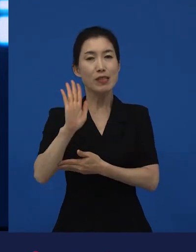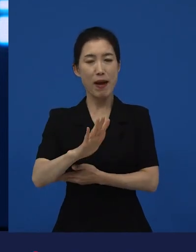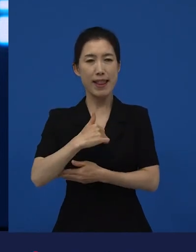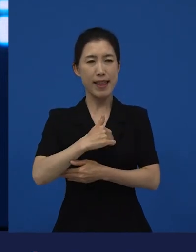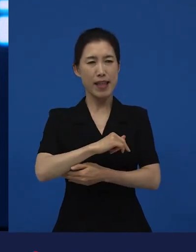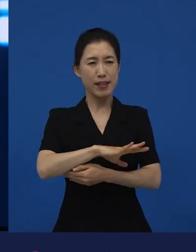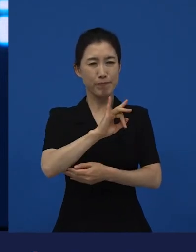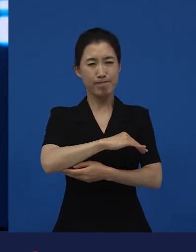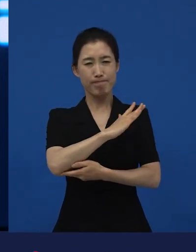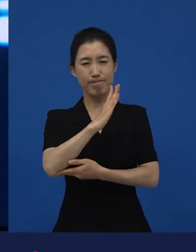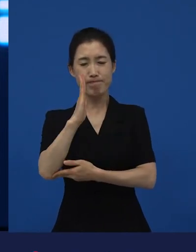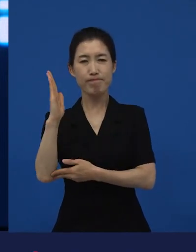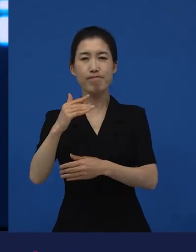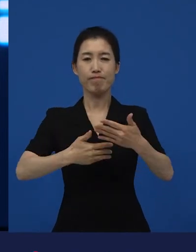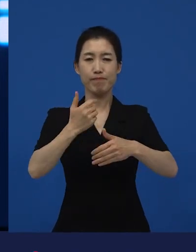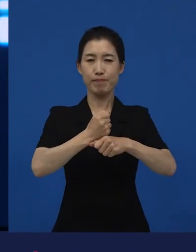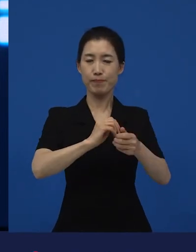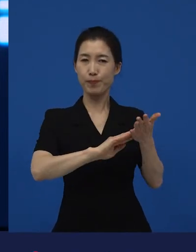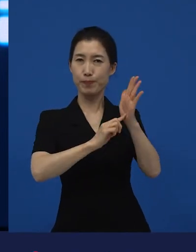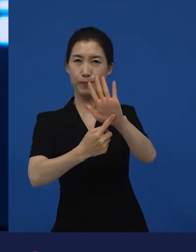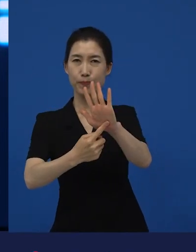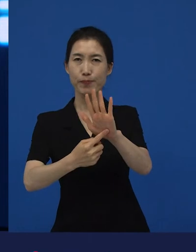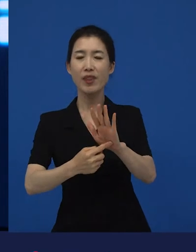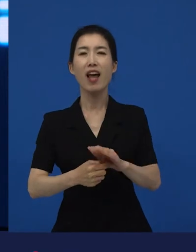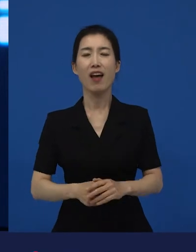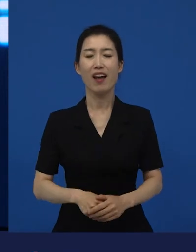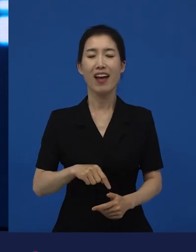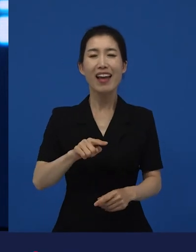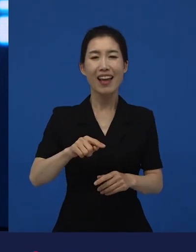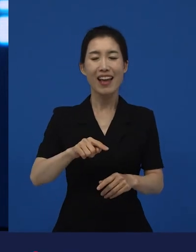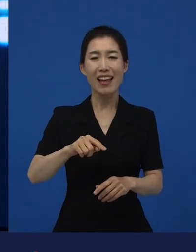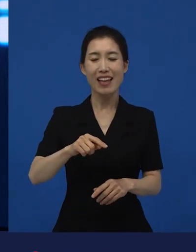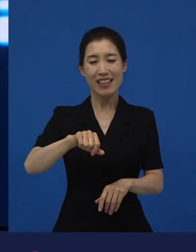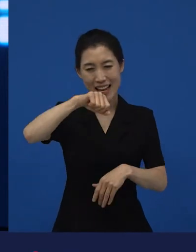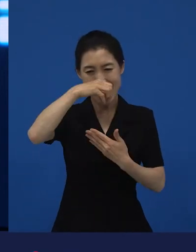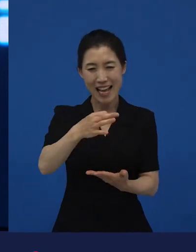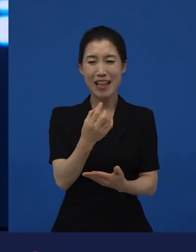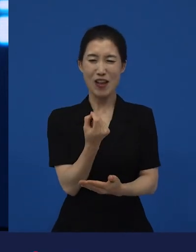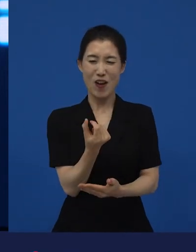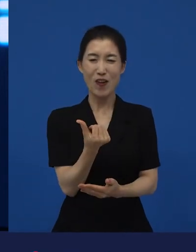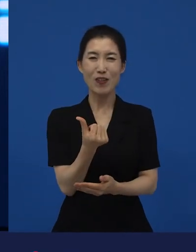그걸 끝까지 한 번 해보려고 하는 저예산 독립영화에서만 좀 가능한